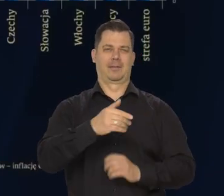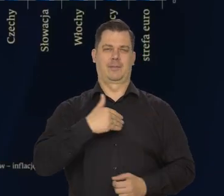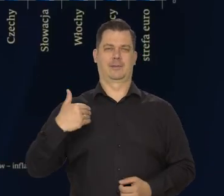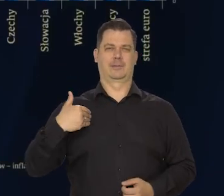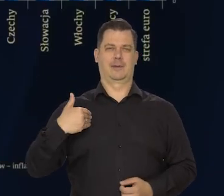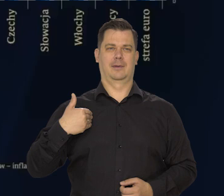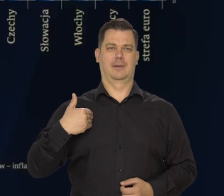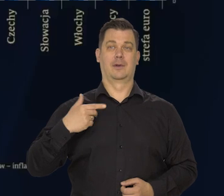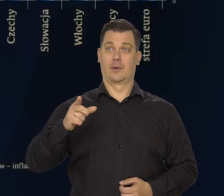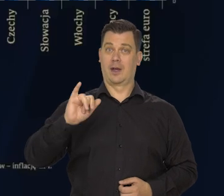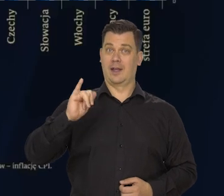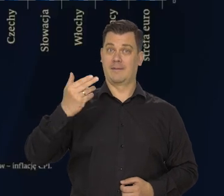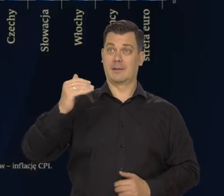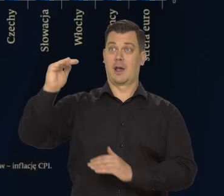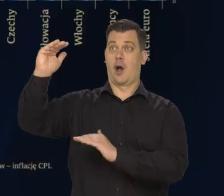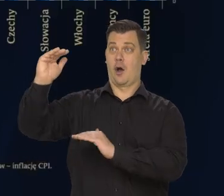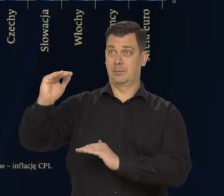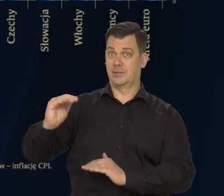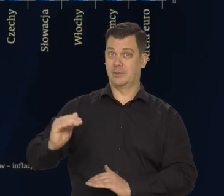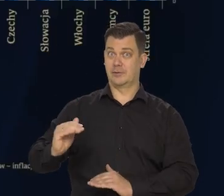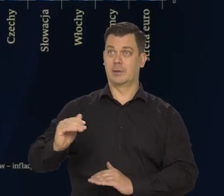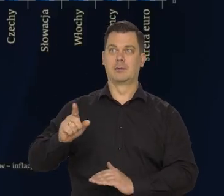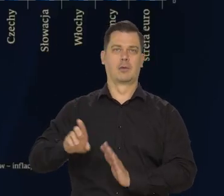bo oczywiście obniżanie się inflacji w innych krajach